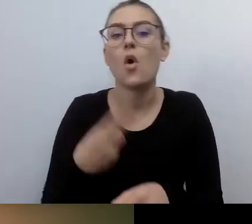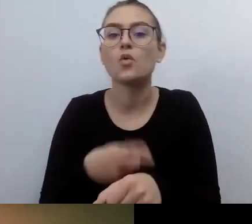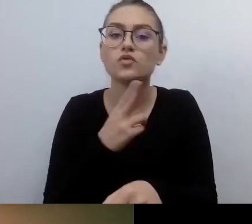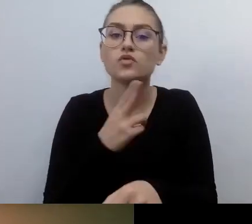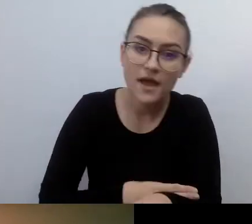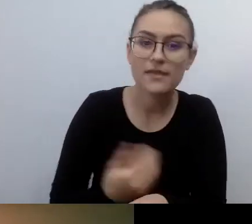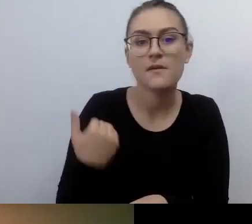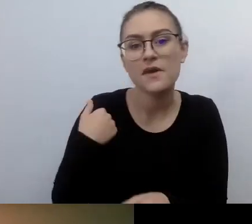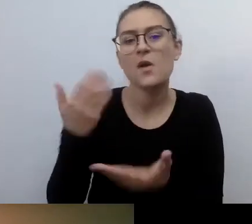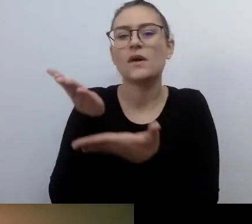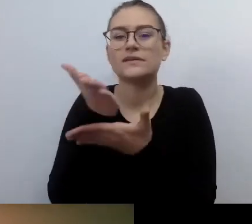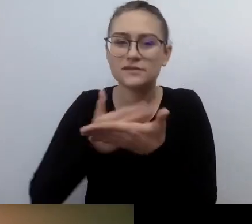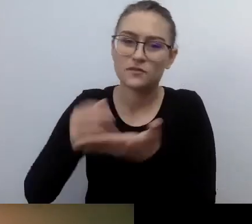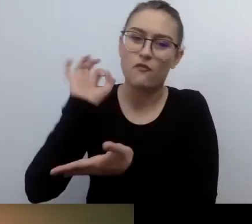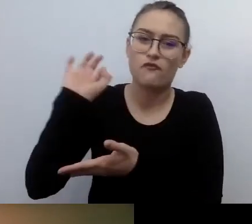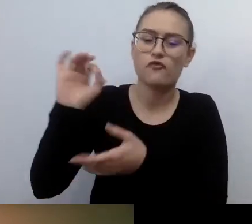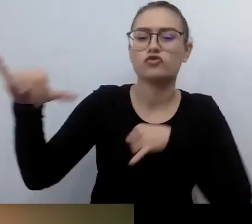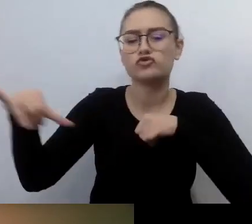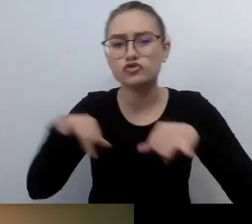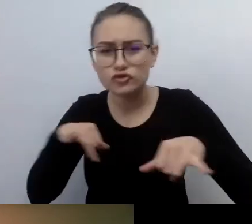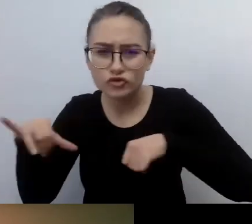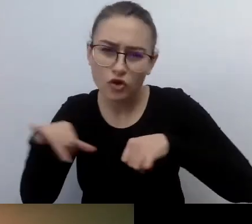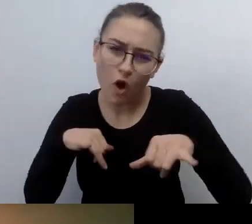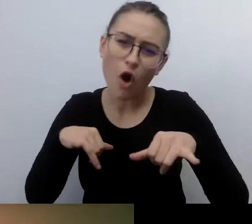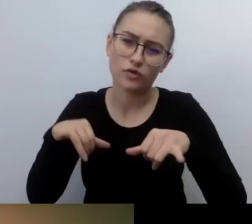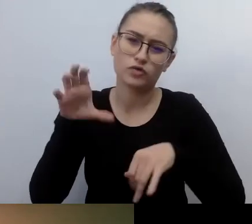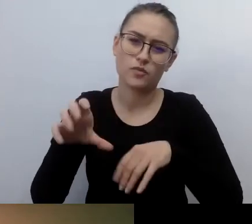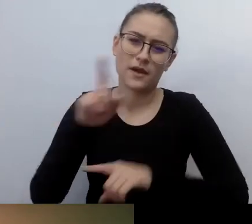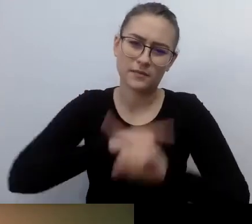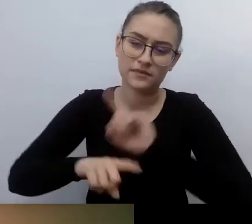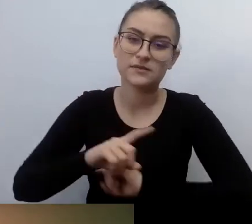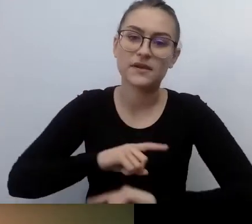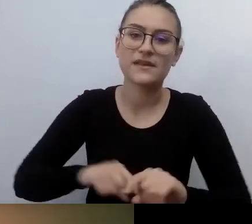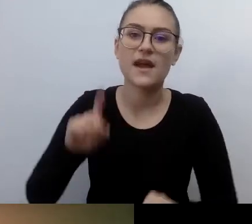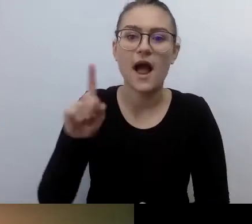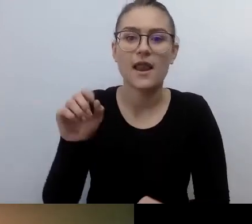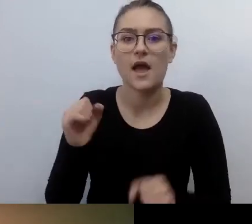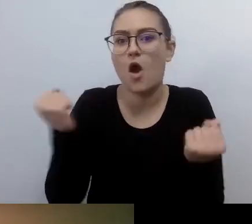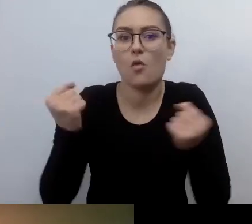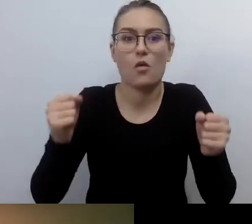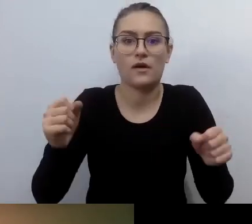Ale to nie było tak powszechne. A teraz mamy taki accessibility boom.